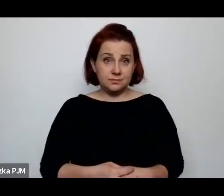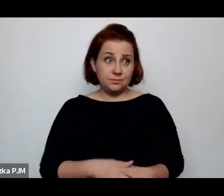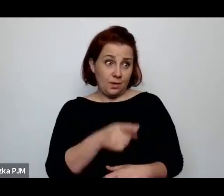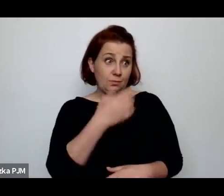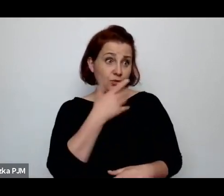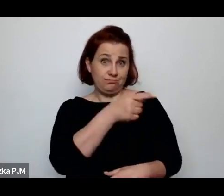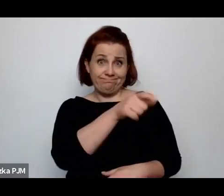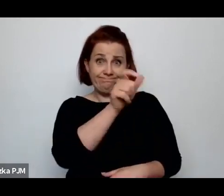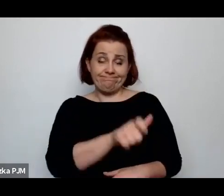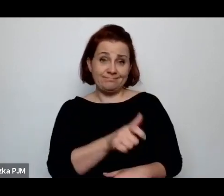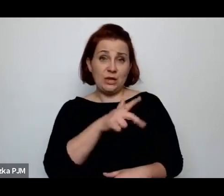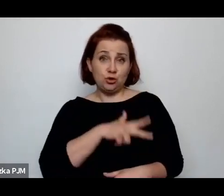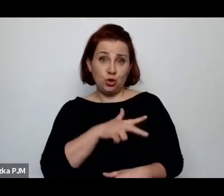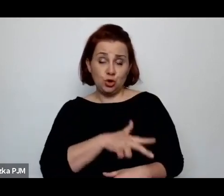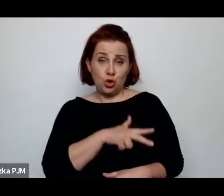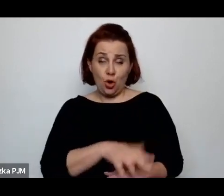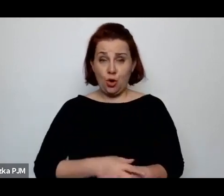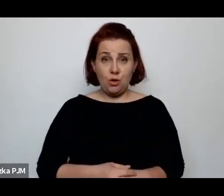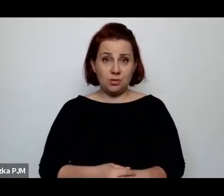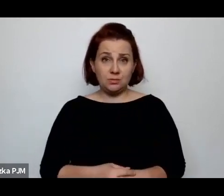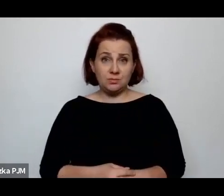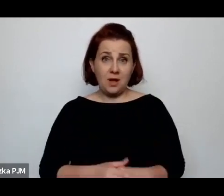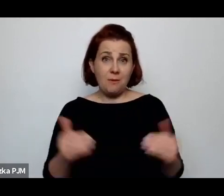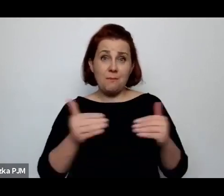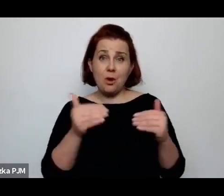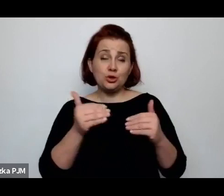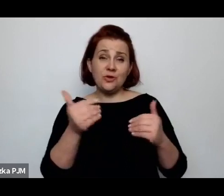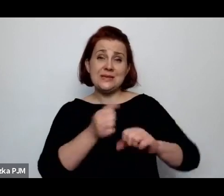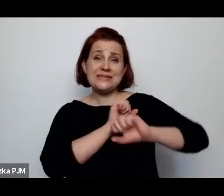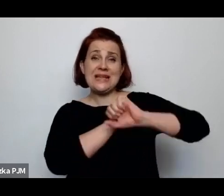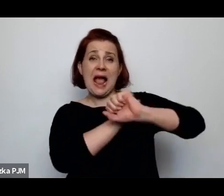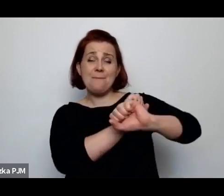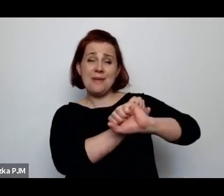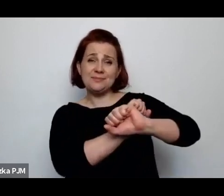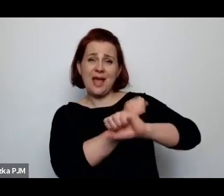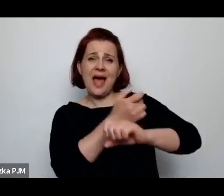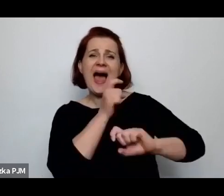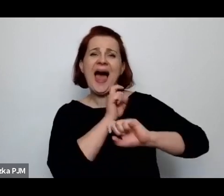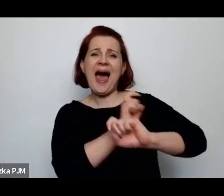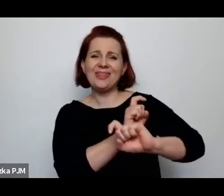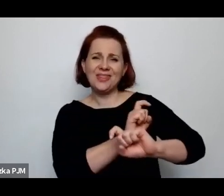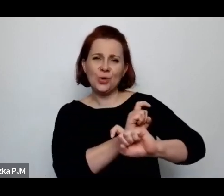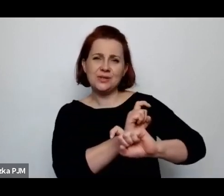Oczywiście o jakiś możliwościach antykoncepcyjnych, tzn. antykoncepcja już była